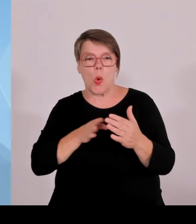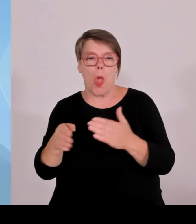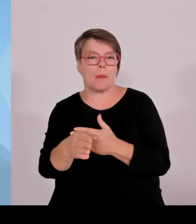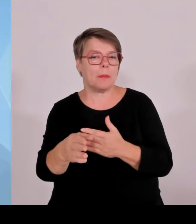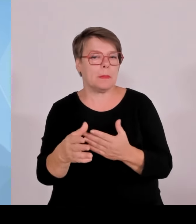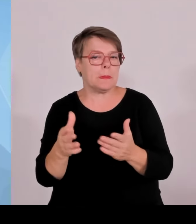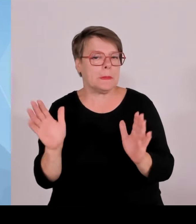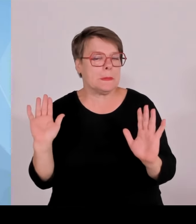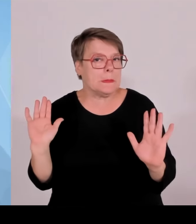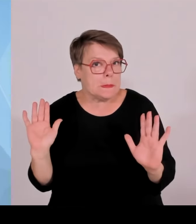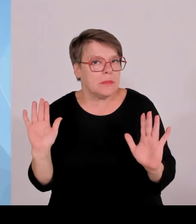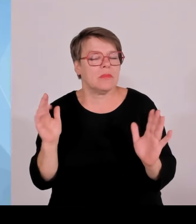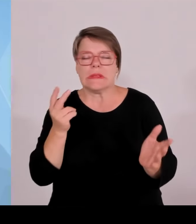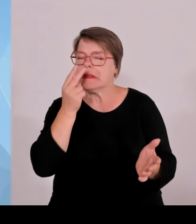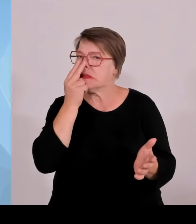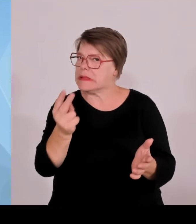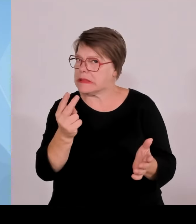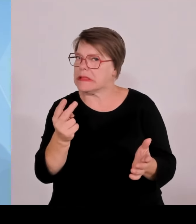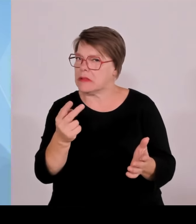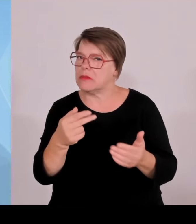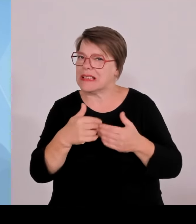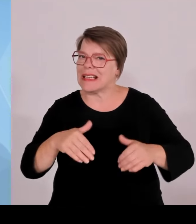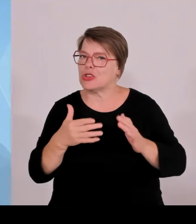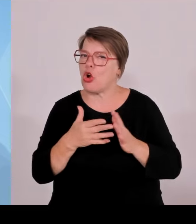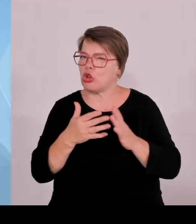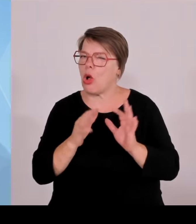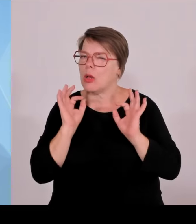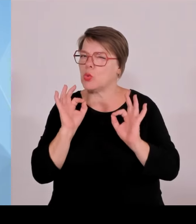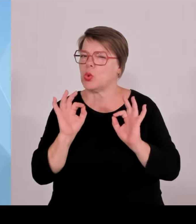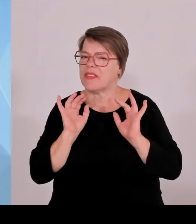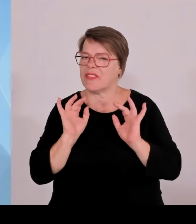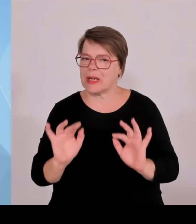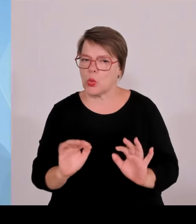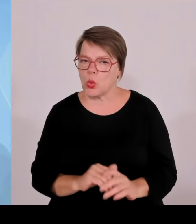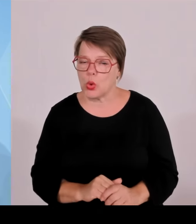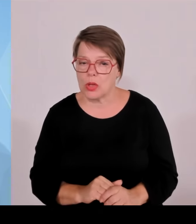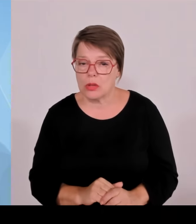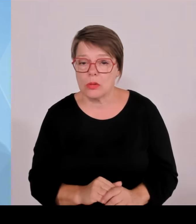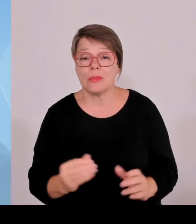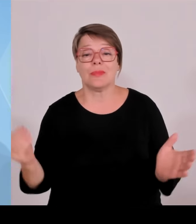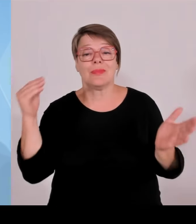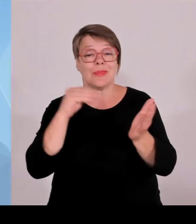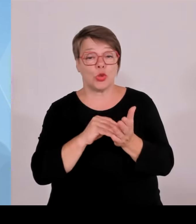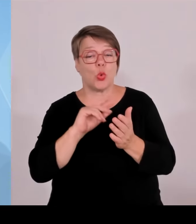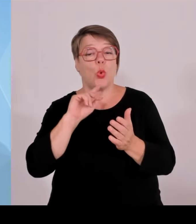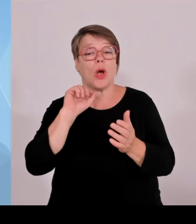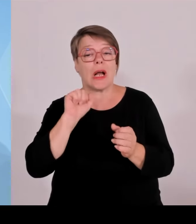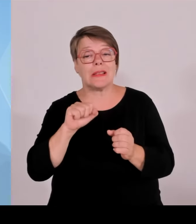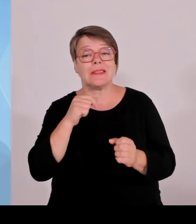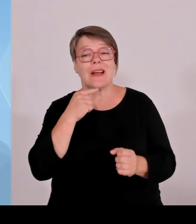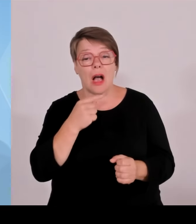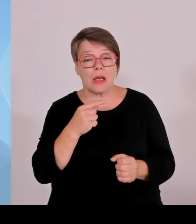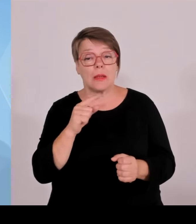in Bayern die Grenzpolizei bewährt hat, die ja unterstützt bei Grenzkontrollen, die zunächst die Bundespolizei durchführt, aber auch